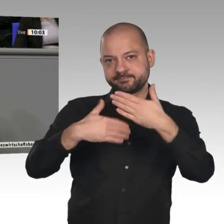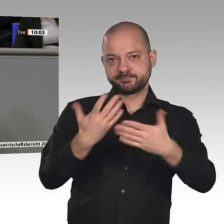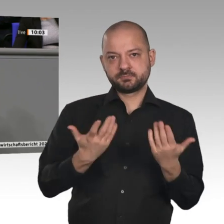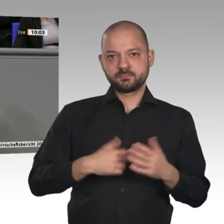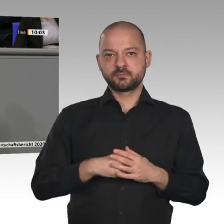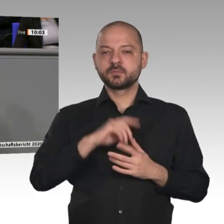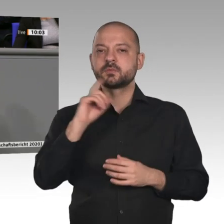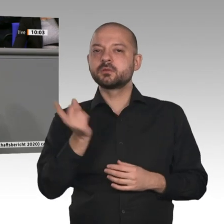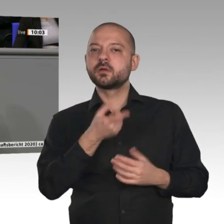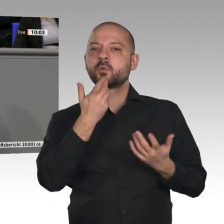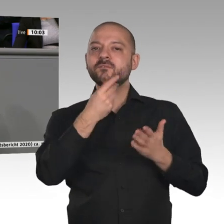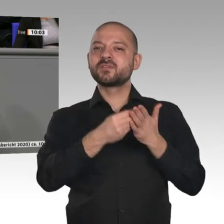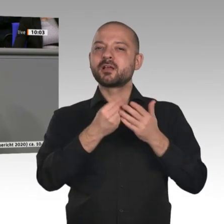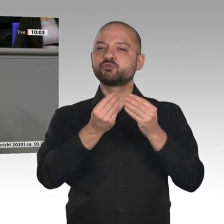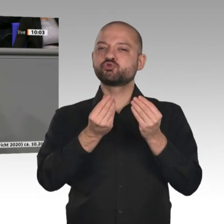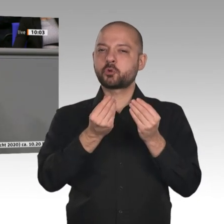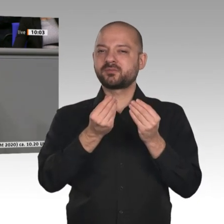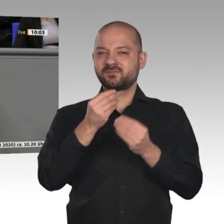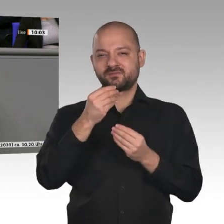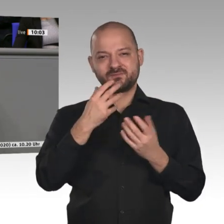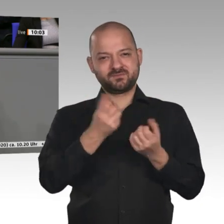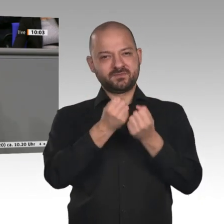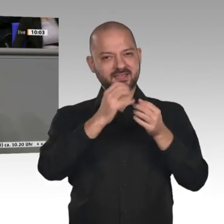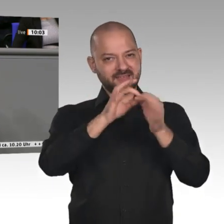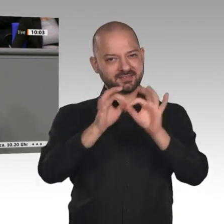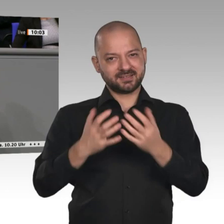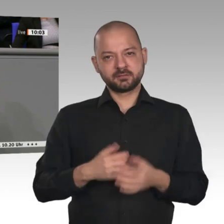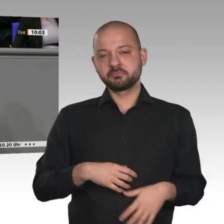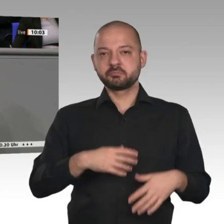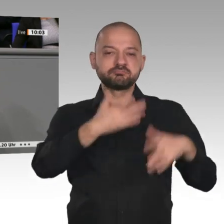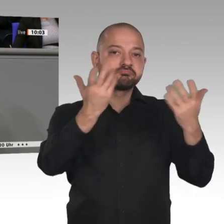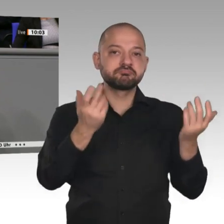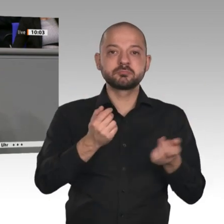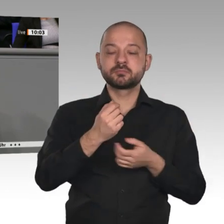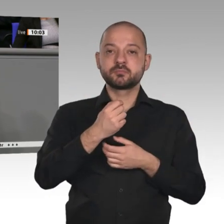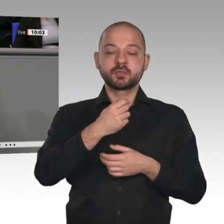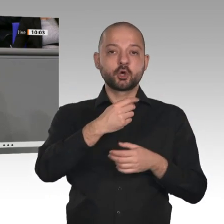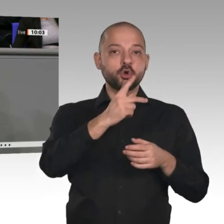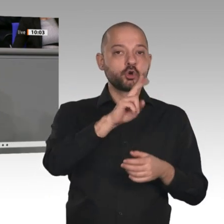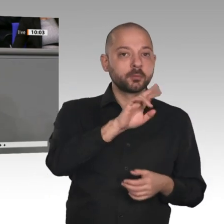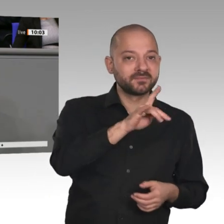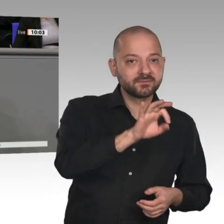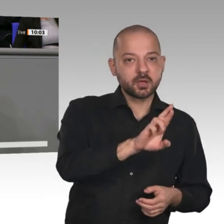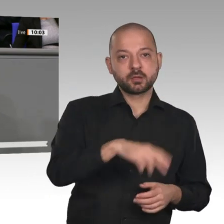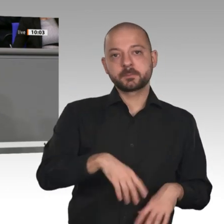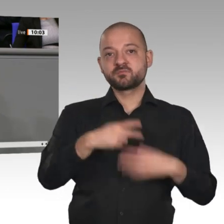kein sogenanntes Carbon Leakage, keine Abwanderung der Industrie gibt. Ein Industriestrompreis ist hier allemal die bessere Lösung als die